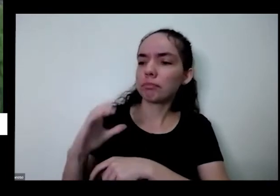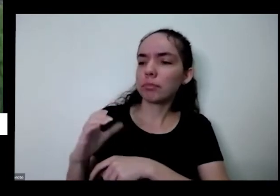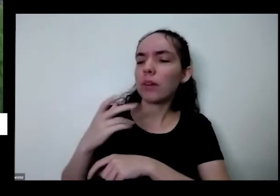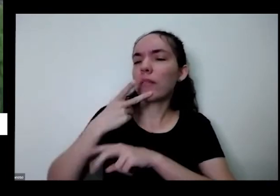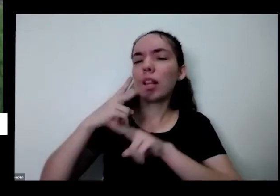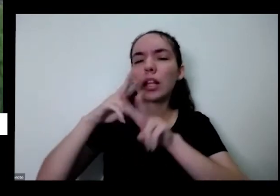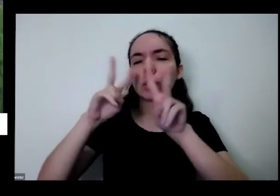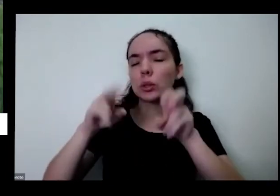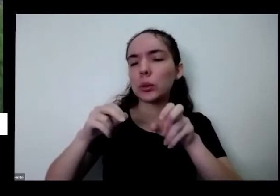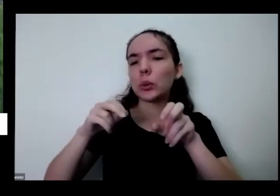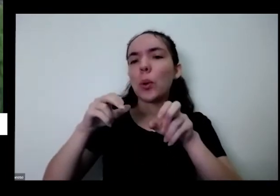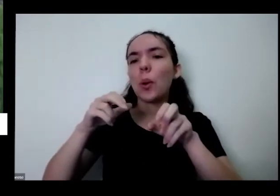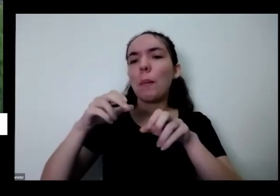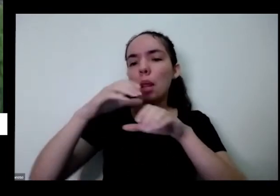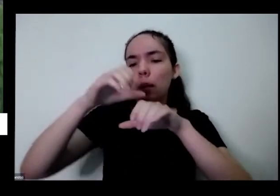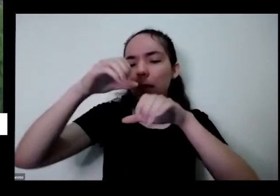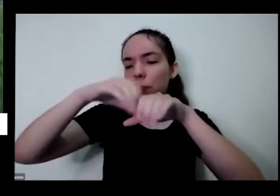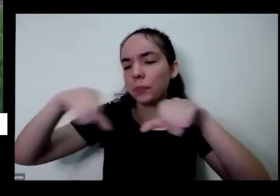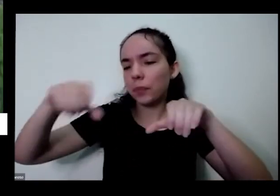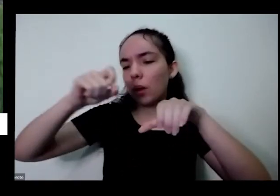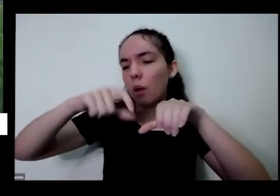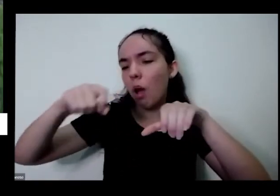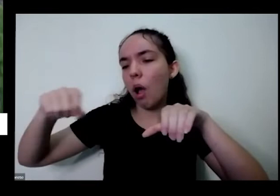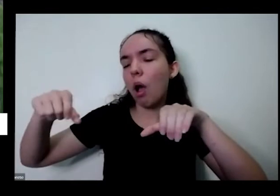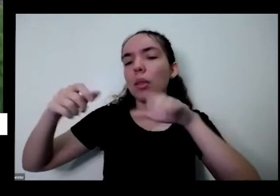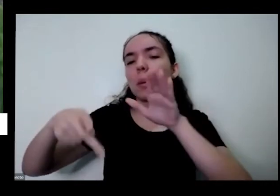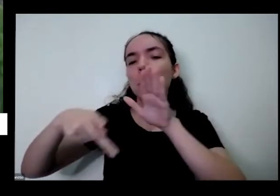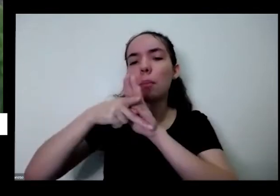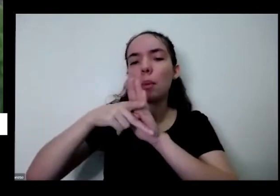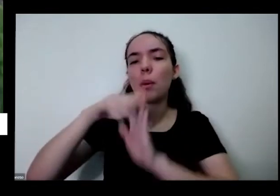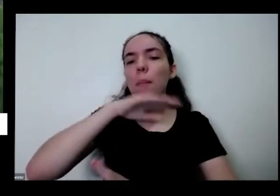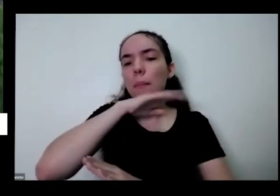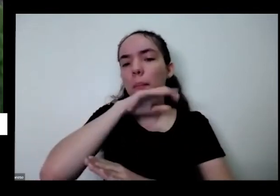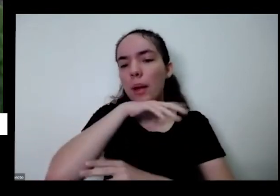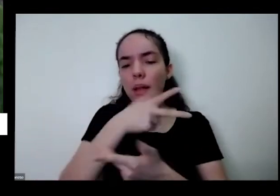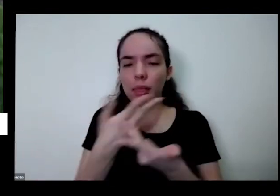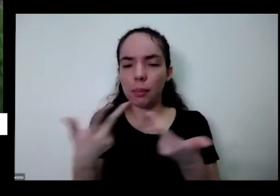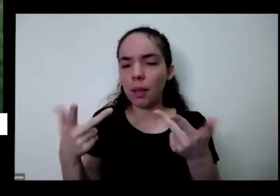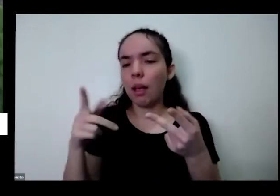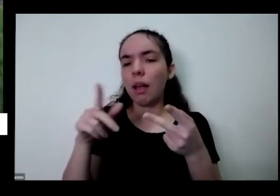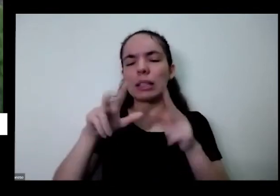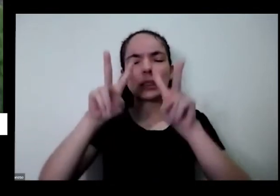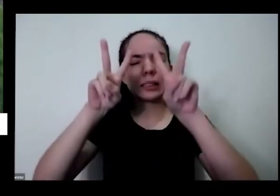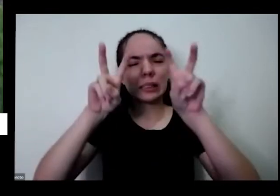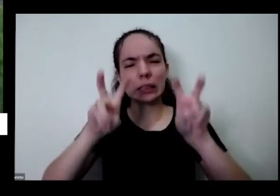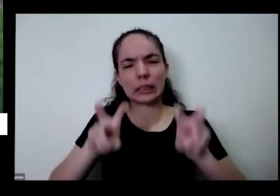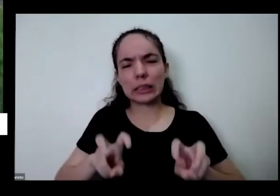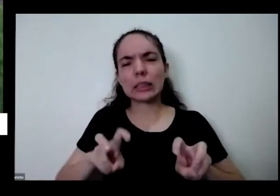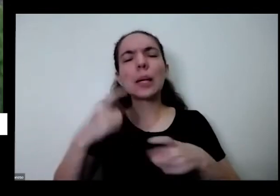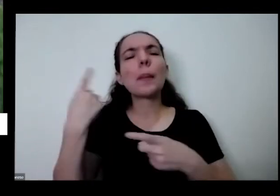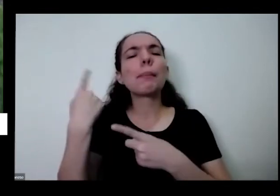animais de estimação Então esse e vários outros assuntos né porque tem uma horta poder de cura